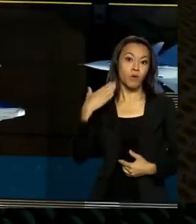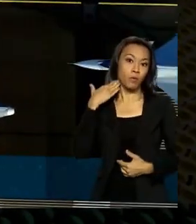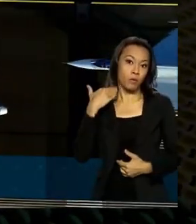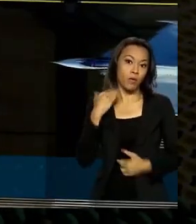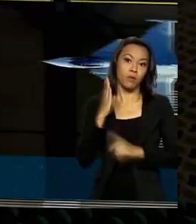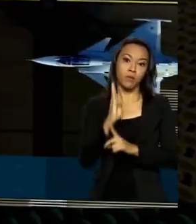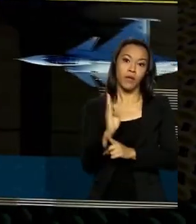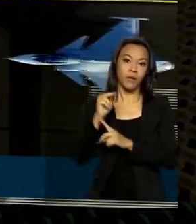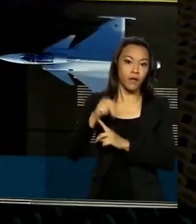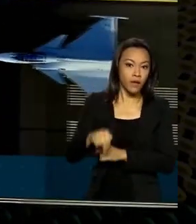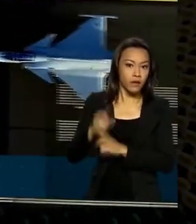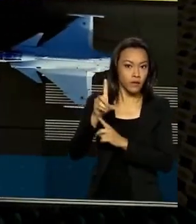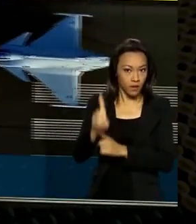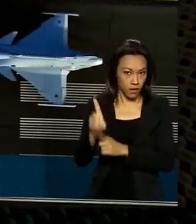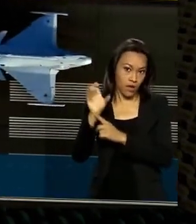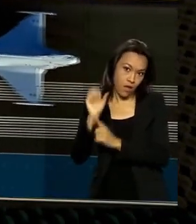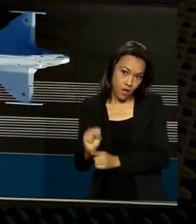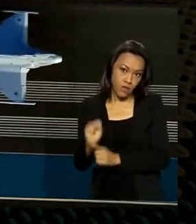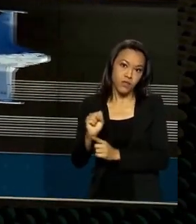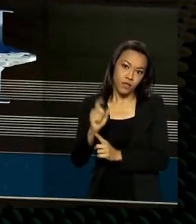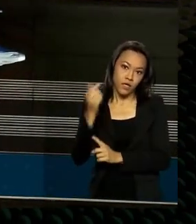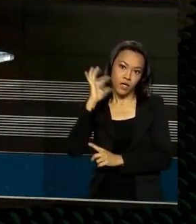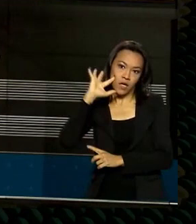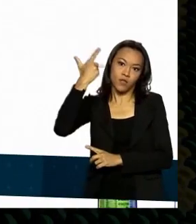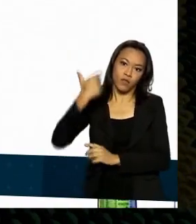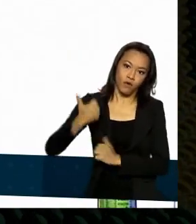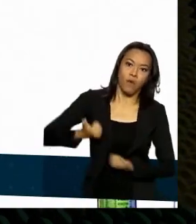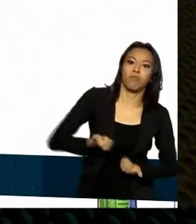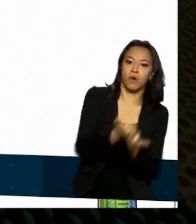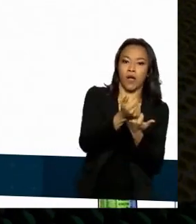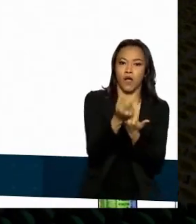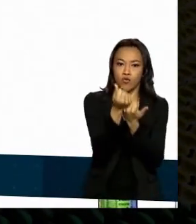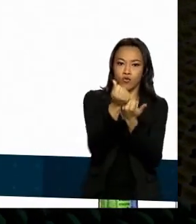passou a financiar a indústria de defesa. O banco de uma numa